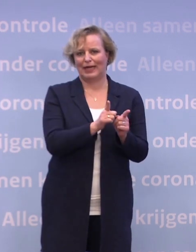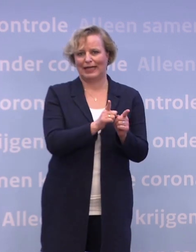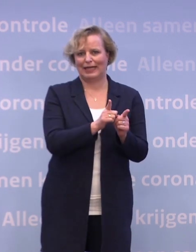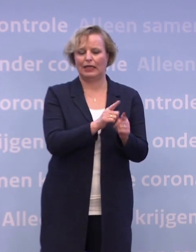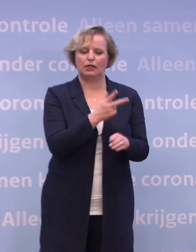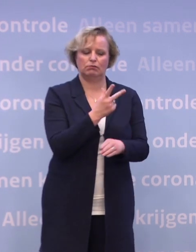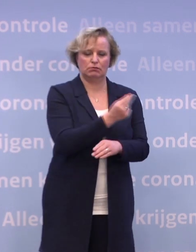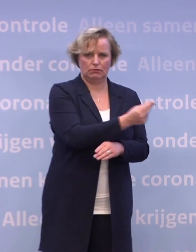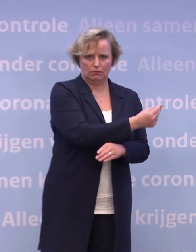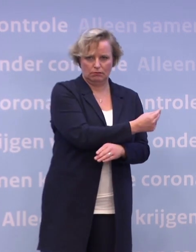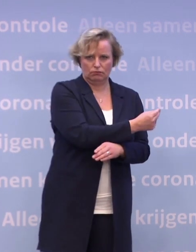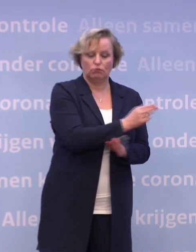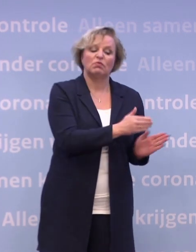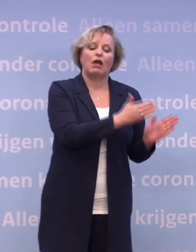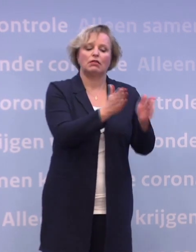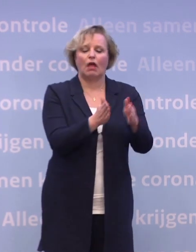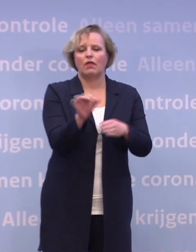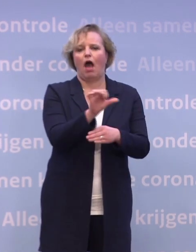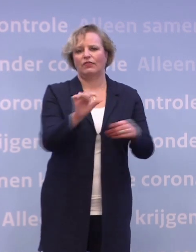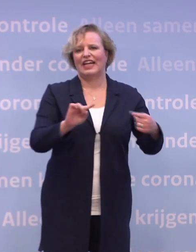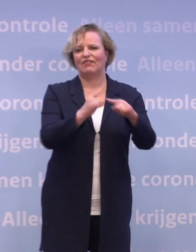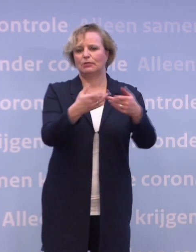Vervolgens zijn andere kwetsbare groepen, zoals zestigplussers...